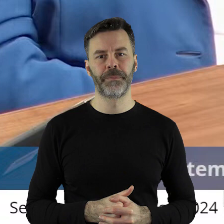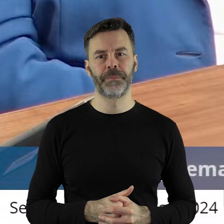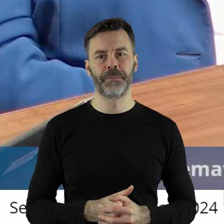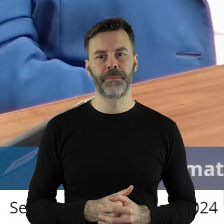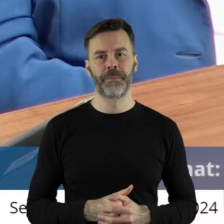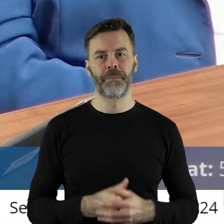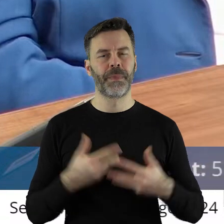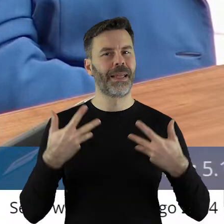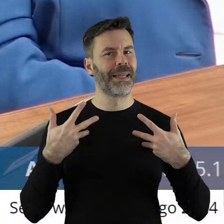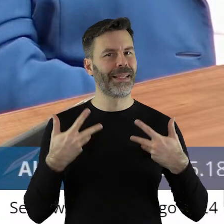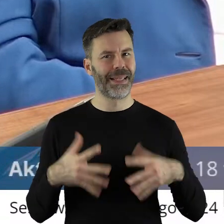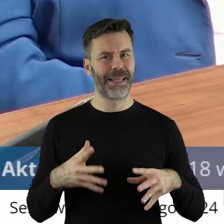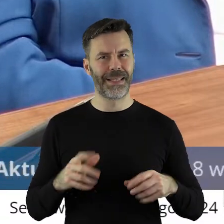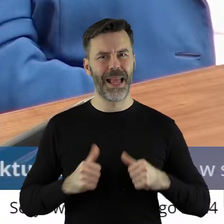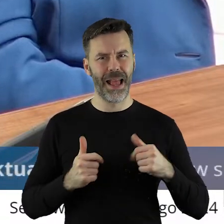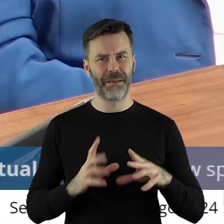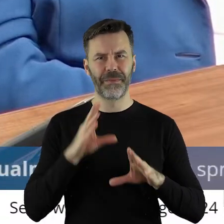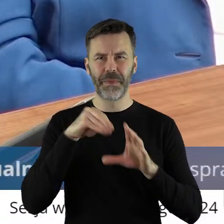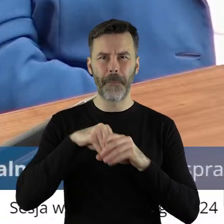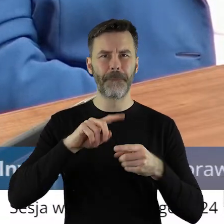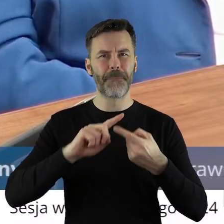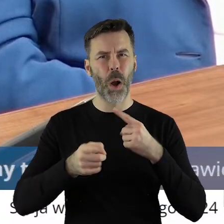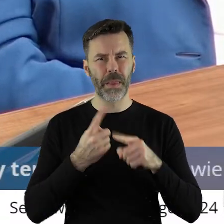jakby nie upolityczniać, nie rozwodzić się w tej uchwale,